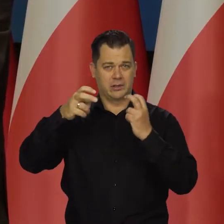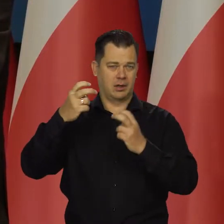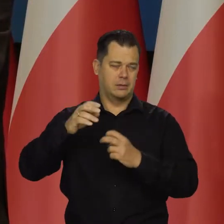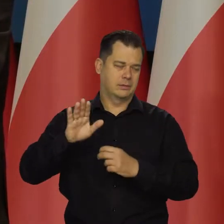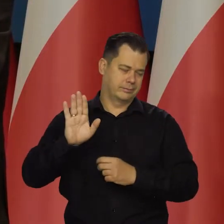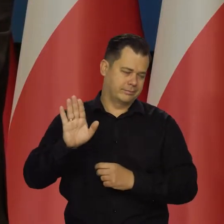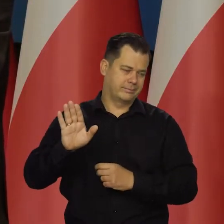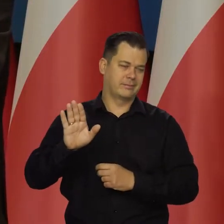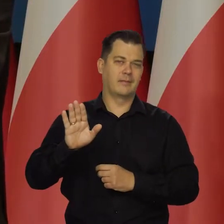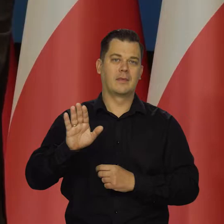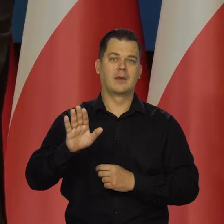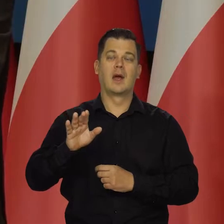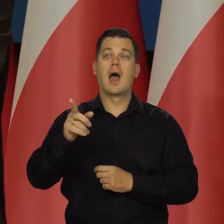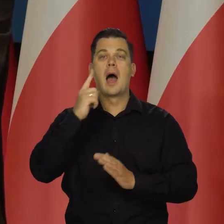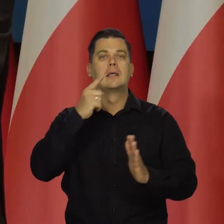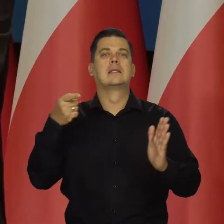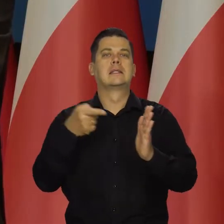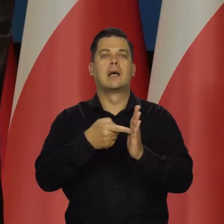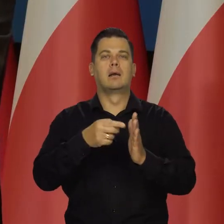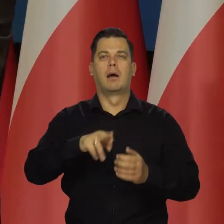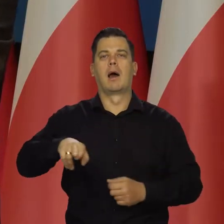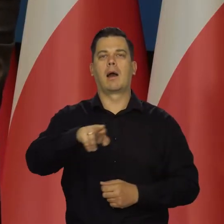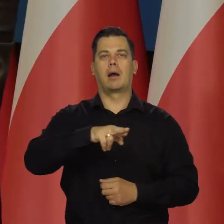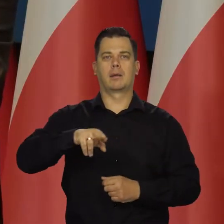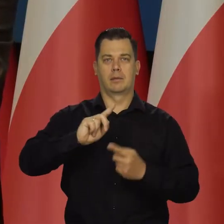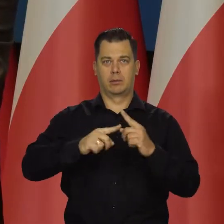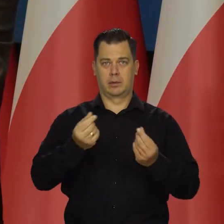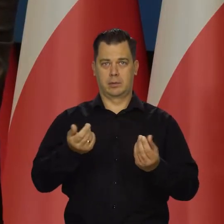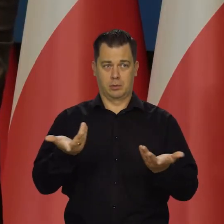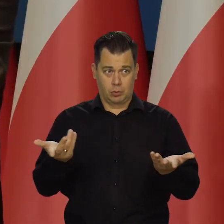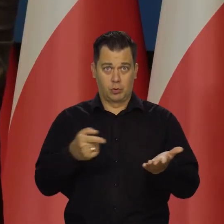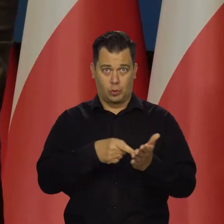na co może być nakierowana Rada Polityki Pieniężnej, jak nie na walkę z inflacją?